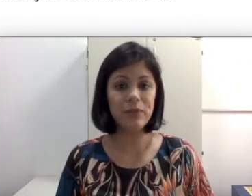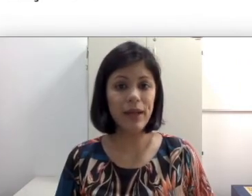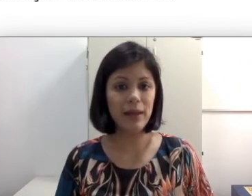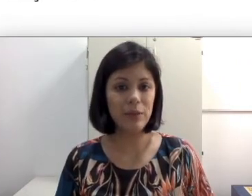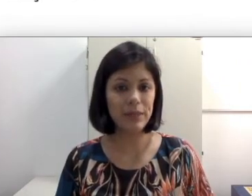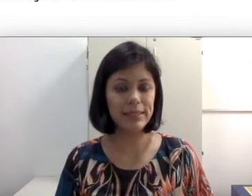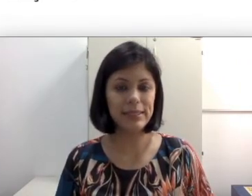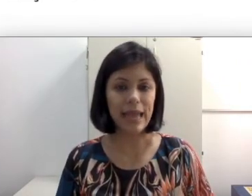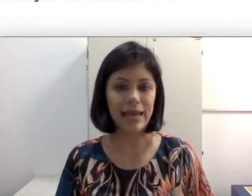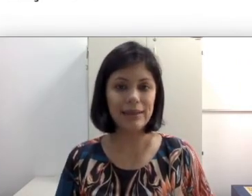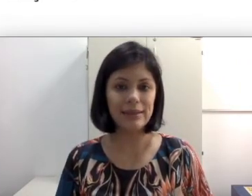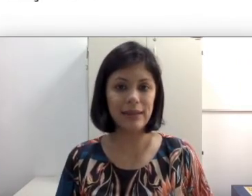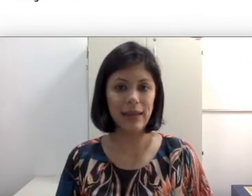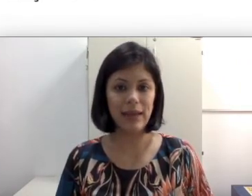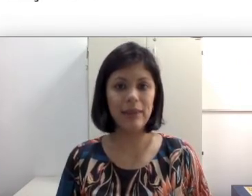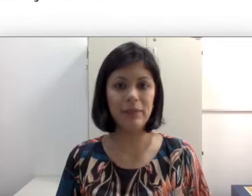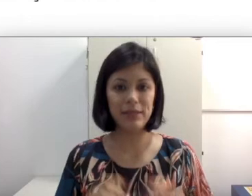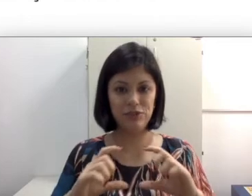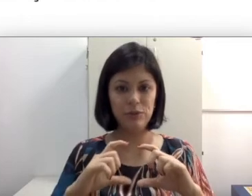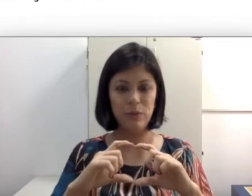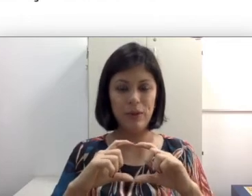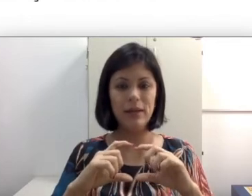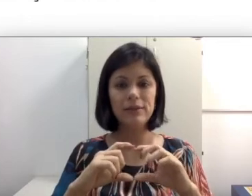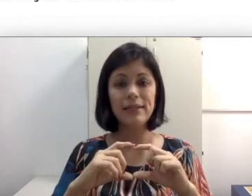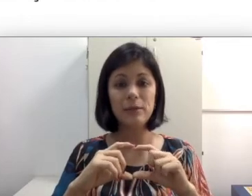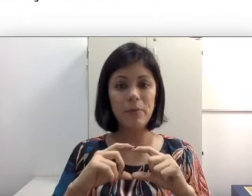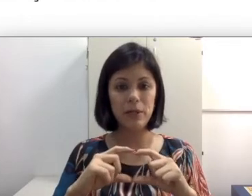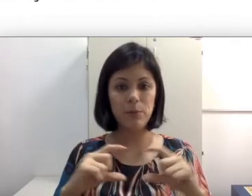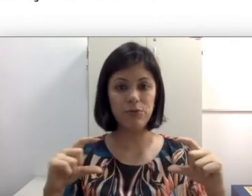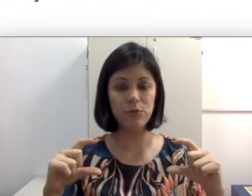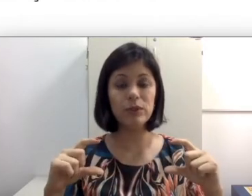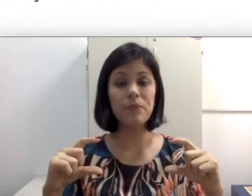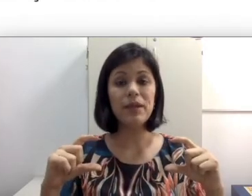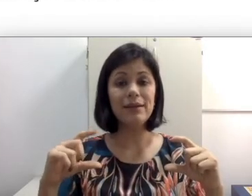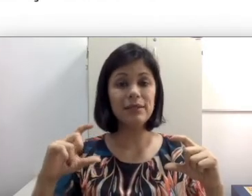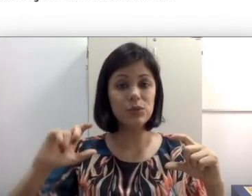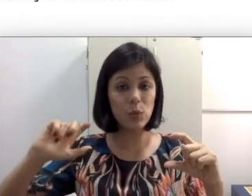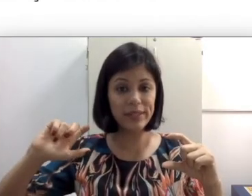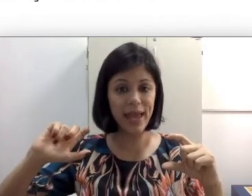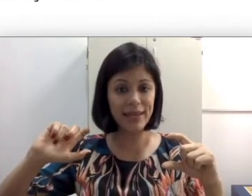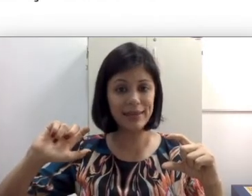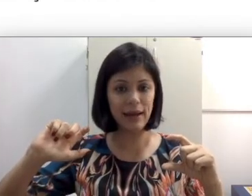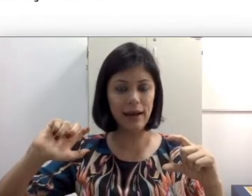ela. Lembra que a gente falou que se ela tem uma perda profunda, às vezes o quê que está